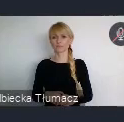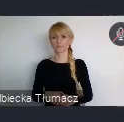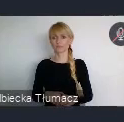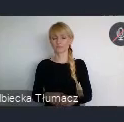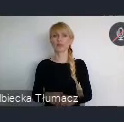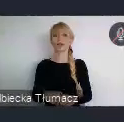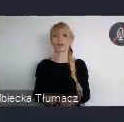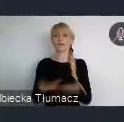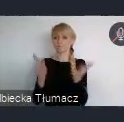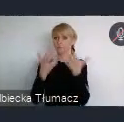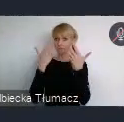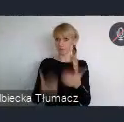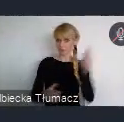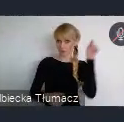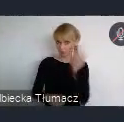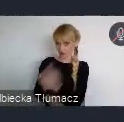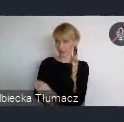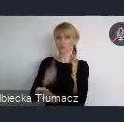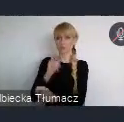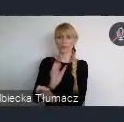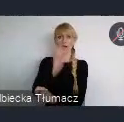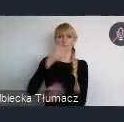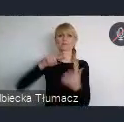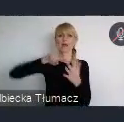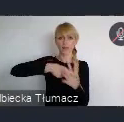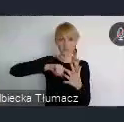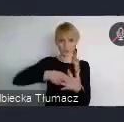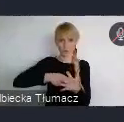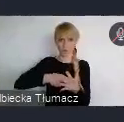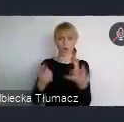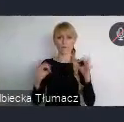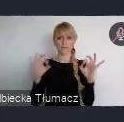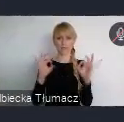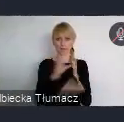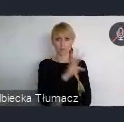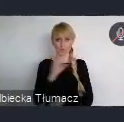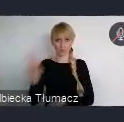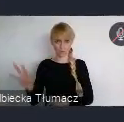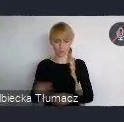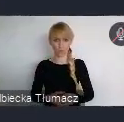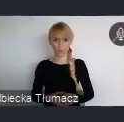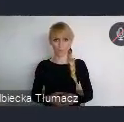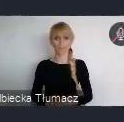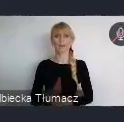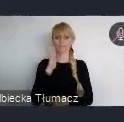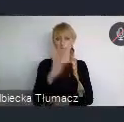Pani Minister wspominała, jest oficjalna strona wydarzenia. Którą tam wyświetlimy zaraz na końcu.